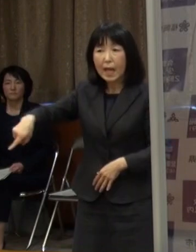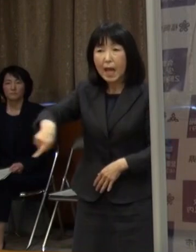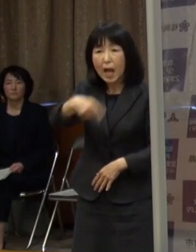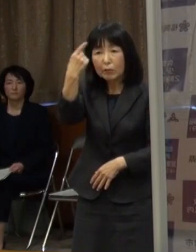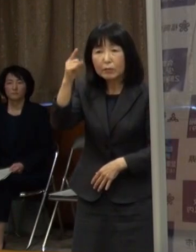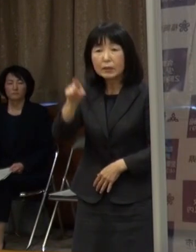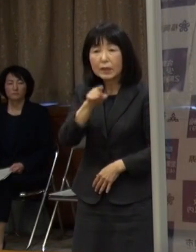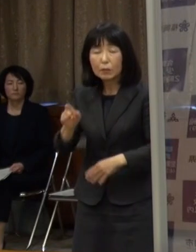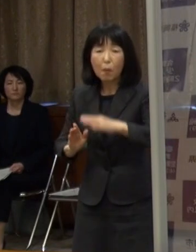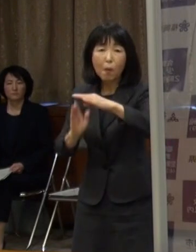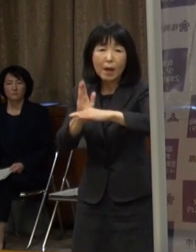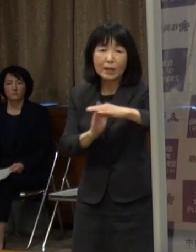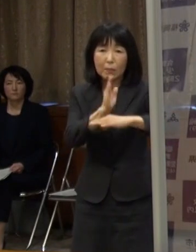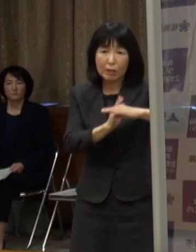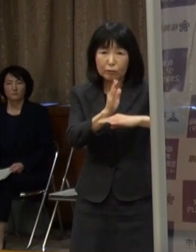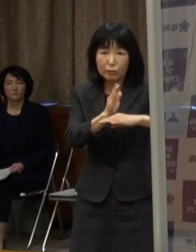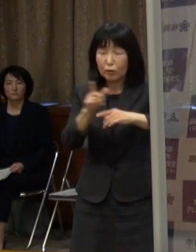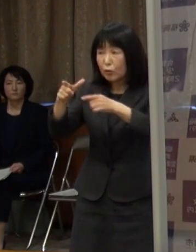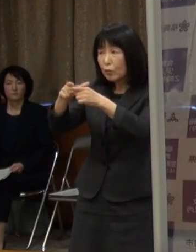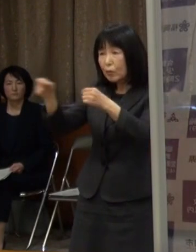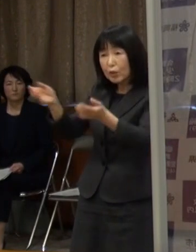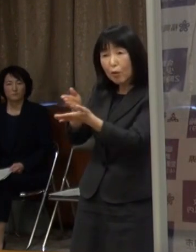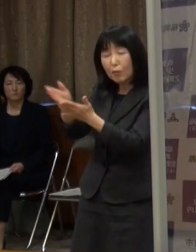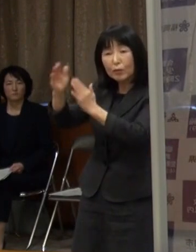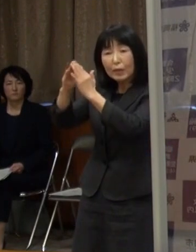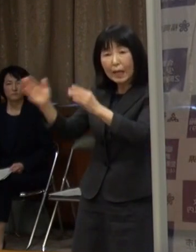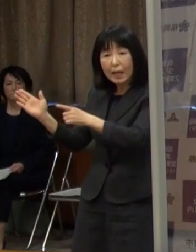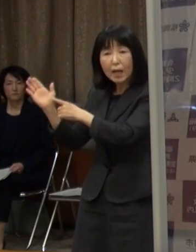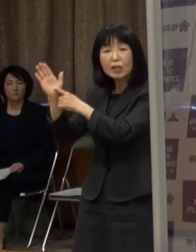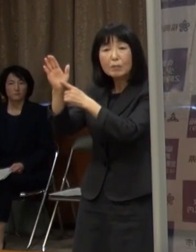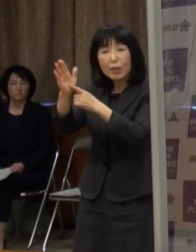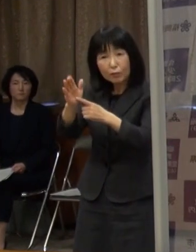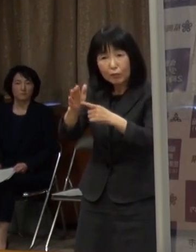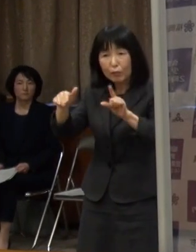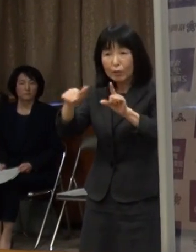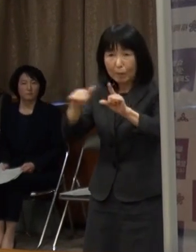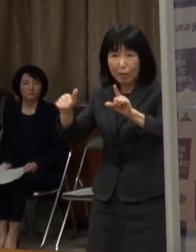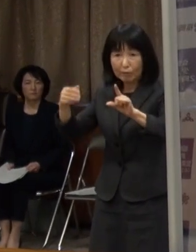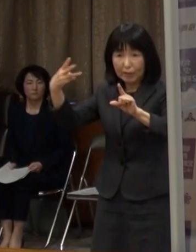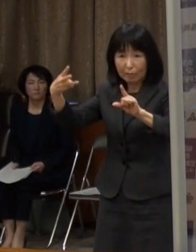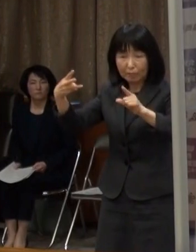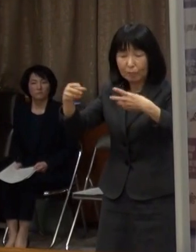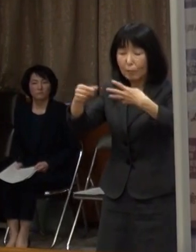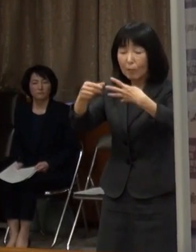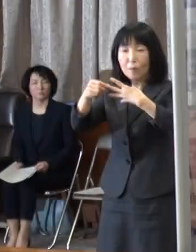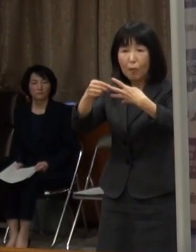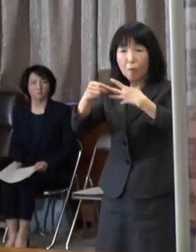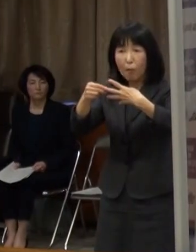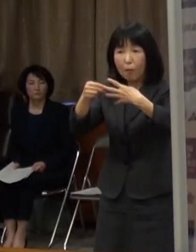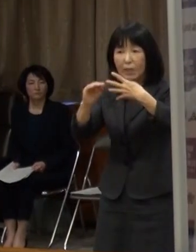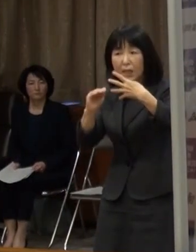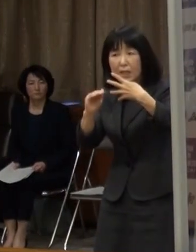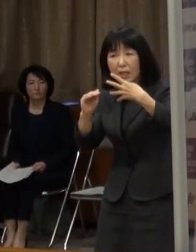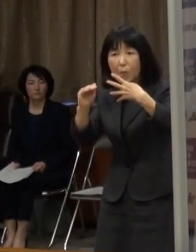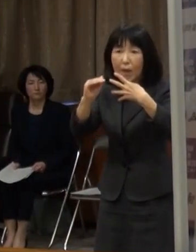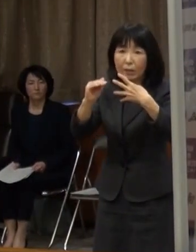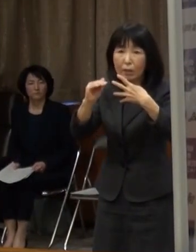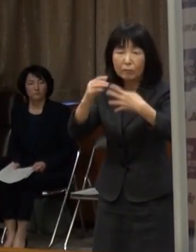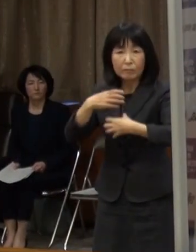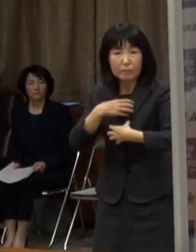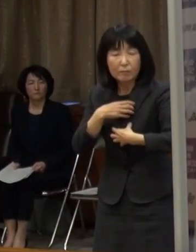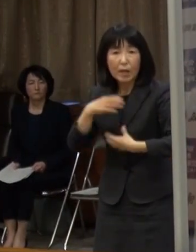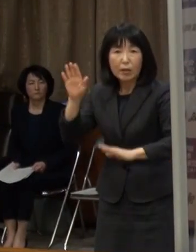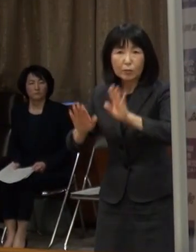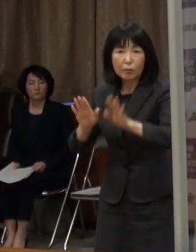国の分科会が示すステージ３相当に迫る 予断を許さない状況にあるという認識です